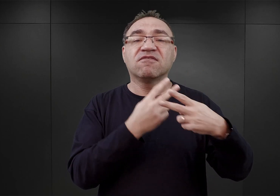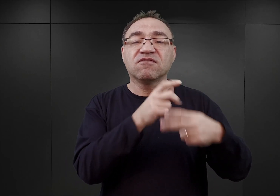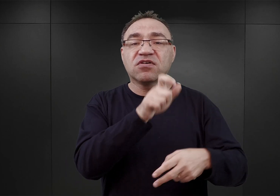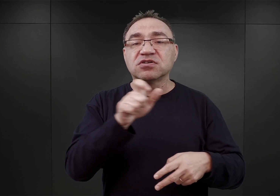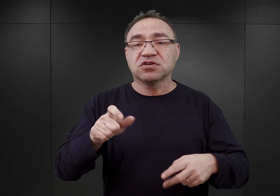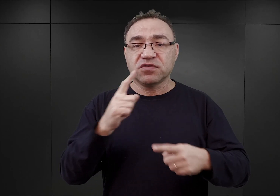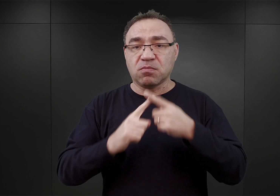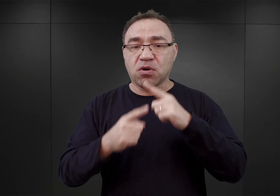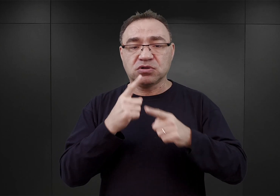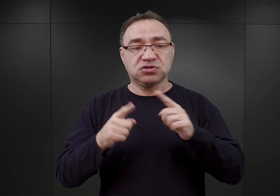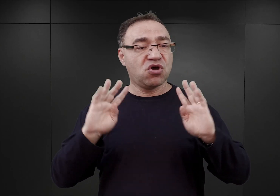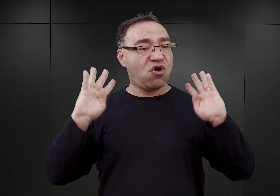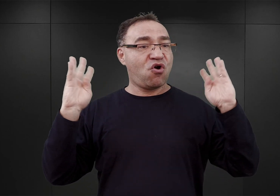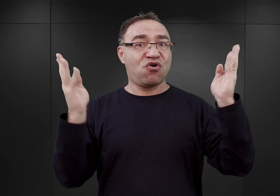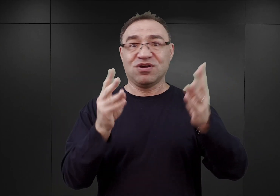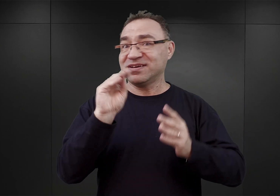ogrodzenie to jeszcze nie było gotowe.